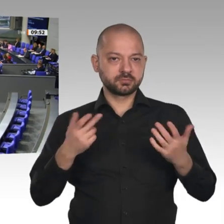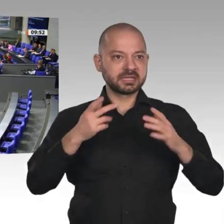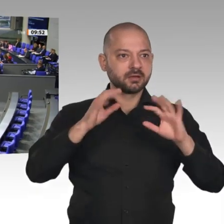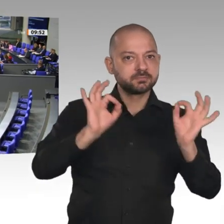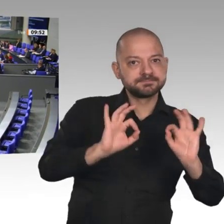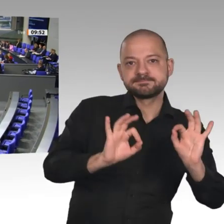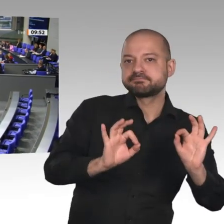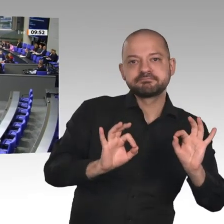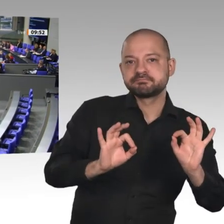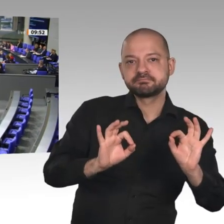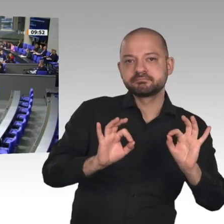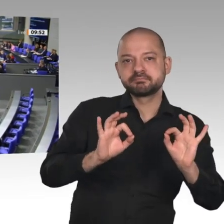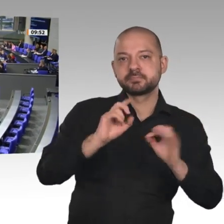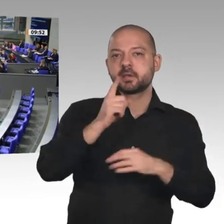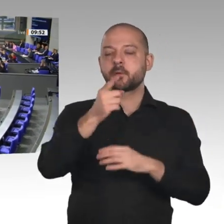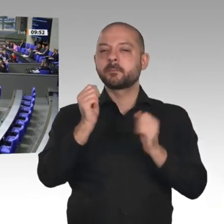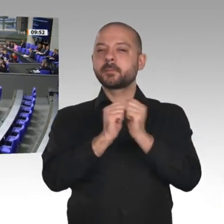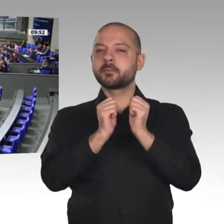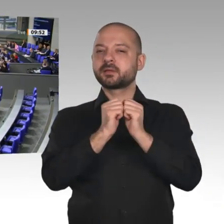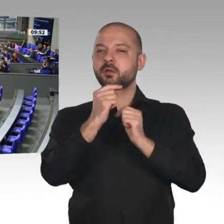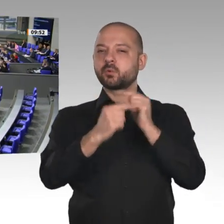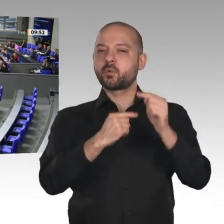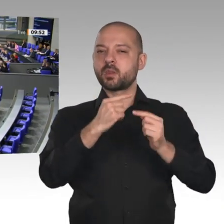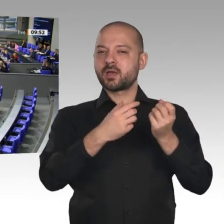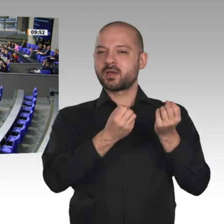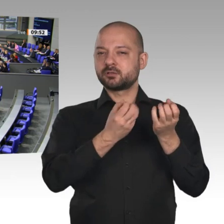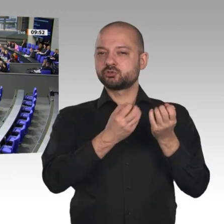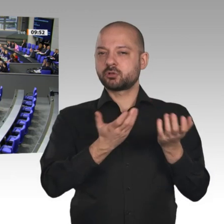es möglich. Zum Wohle der Wirtschaft endlich noch mehr Bürokratie!